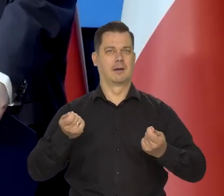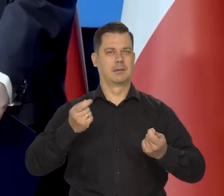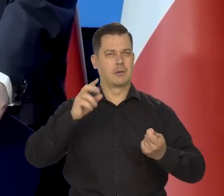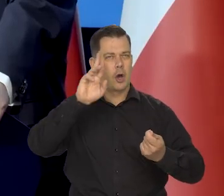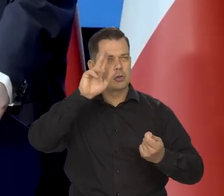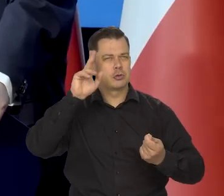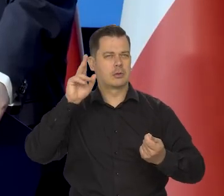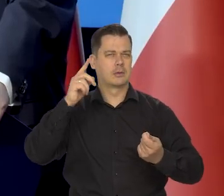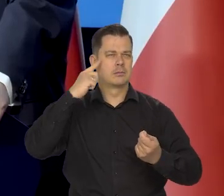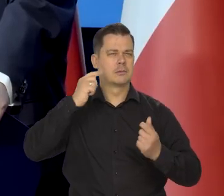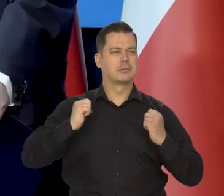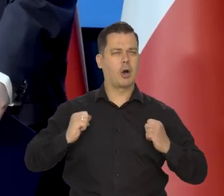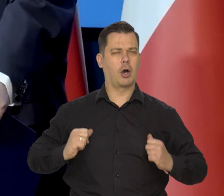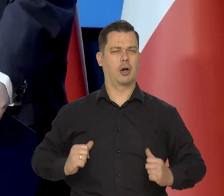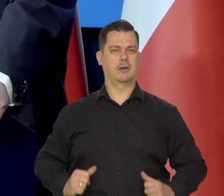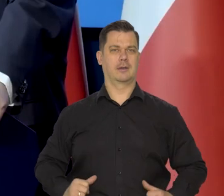rozsądnie, spokojnie,